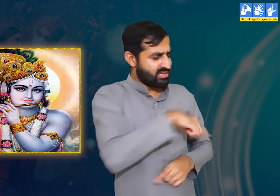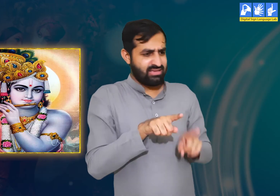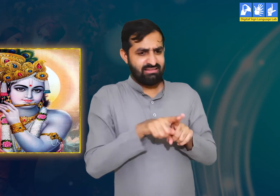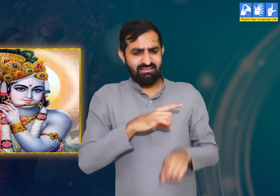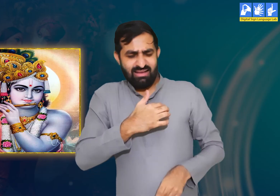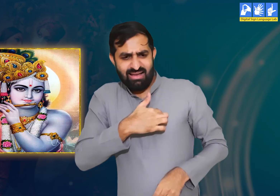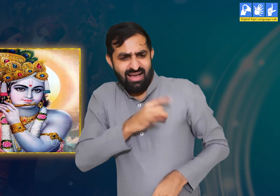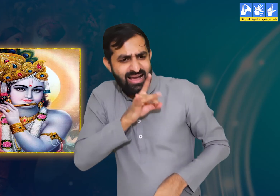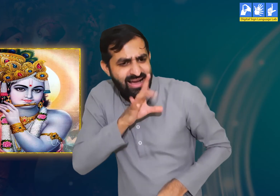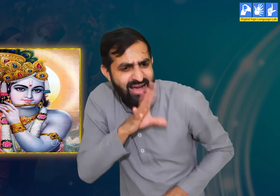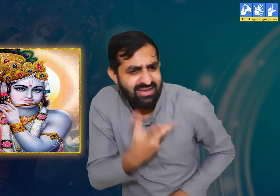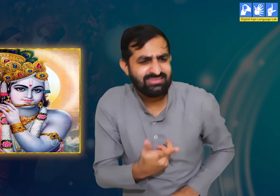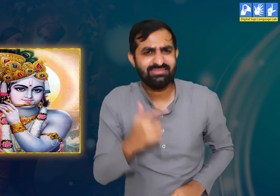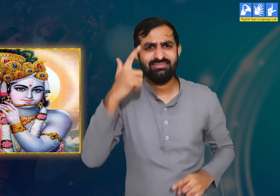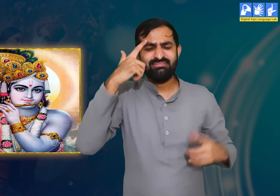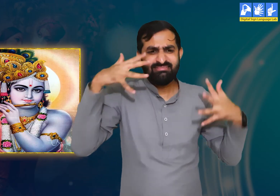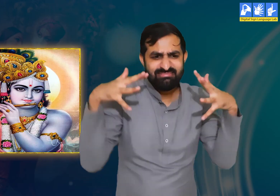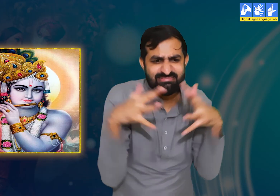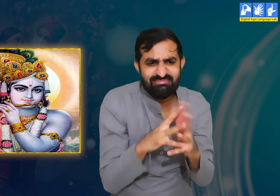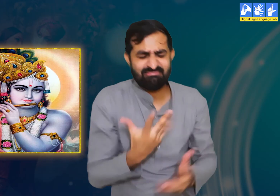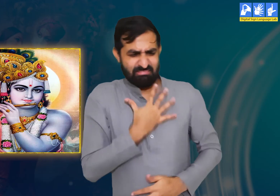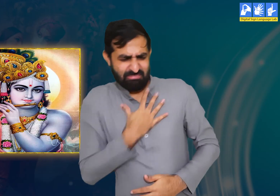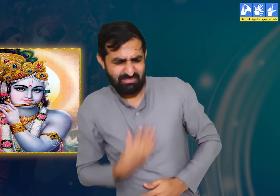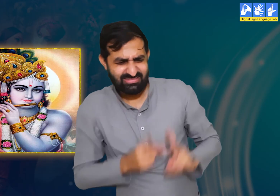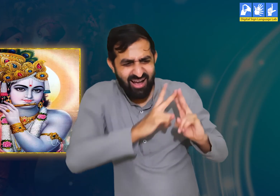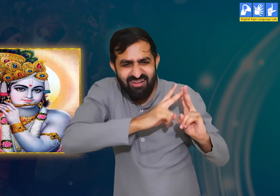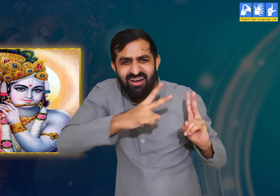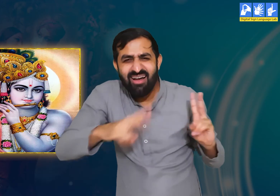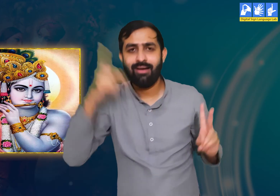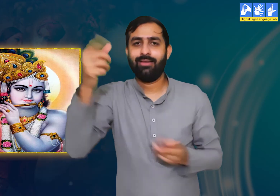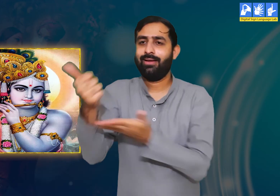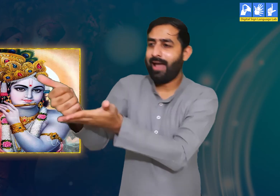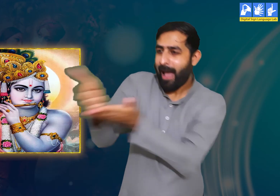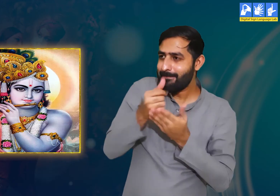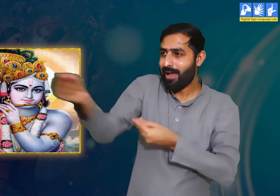उन्हें यह ज्ञात है कि हमें उनसे दूर रहकर कष्ट हो रहा है और हम बेहद दुखी हैं।